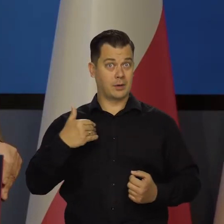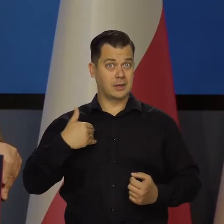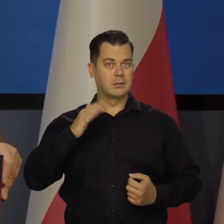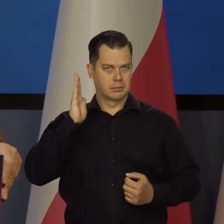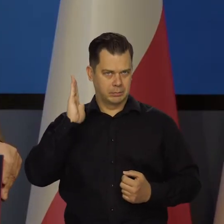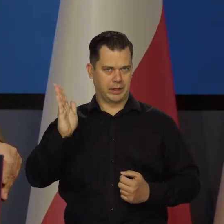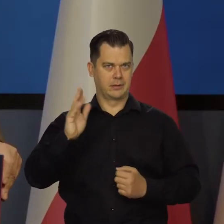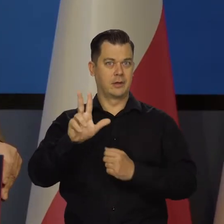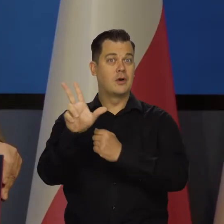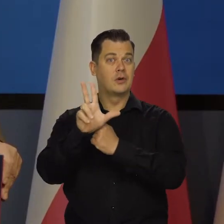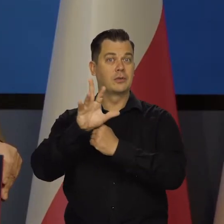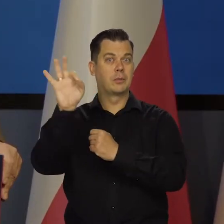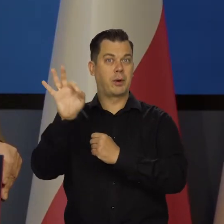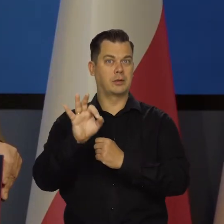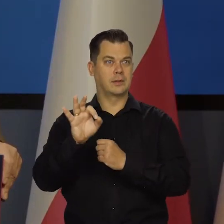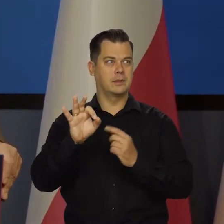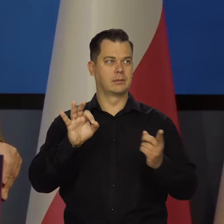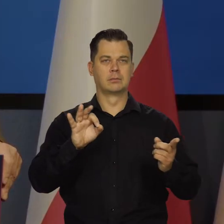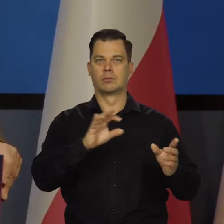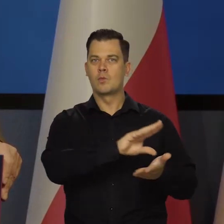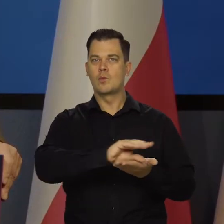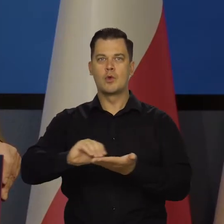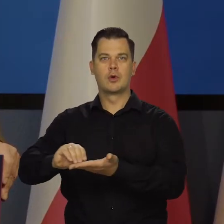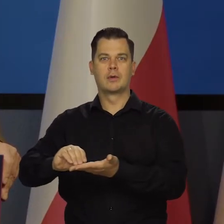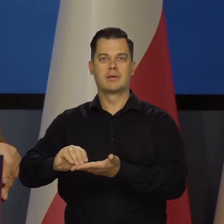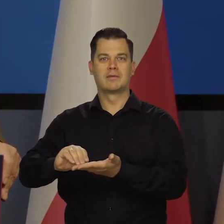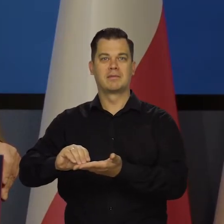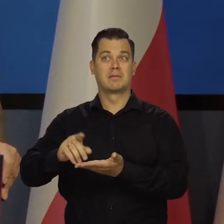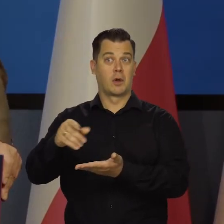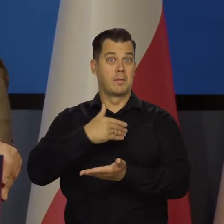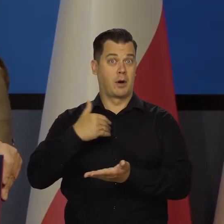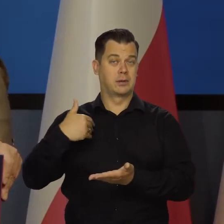Jest oczywiste, że za osiem lat będziemy siedzieć być może dziesięć,